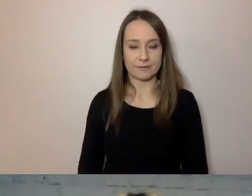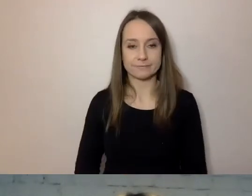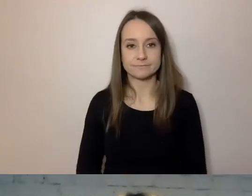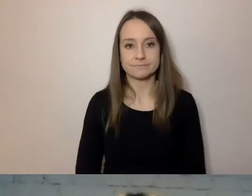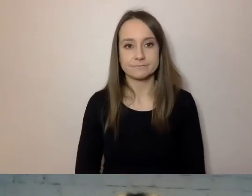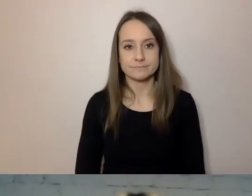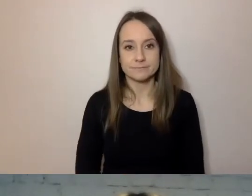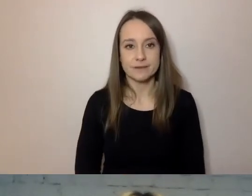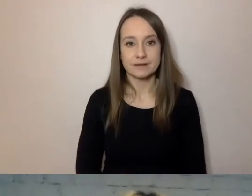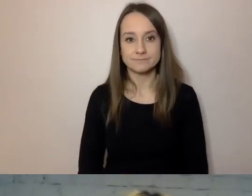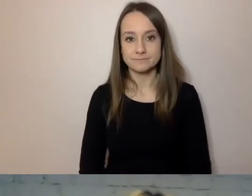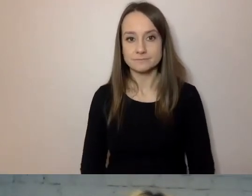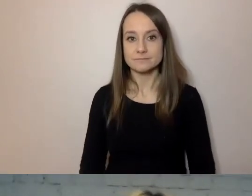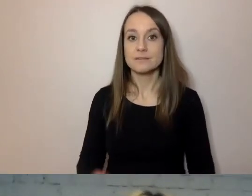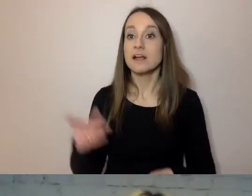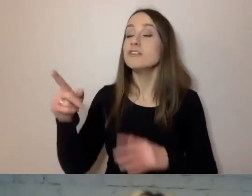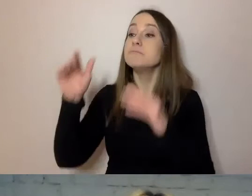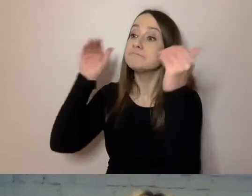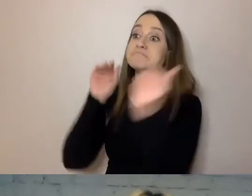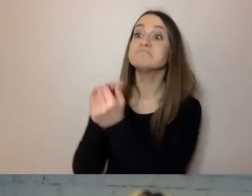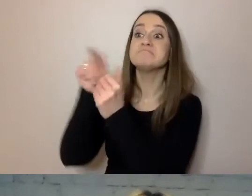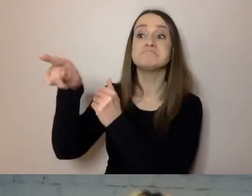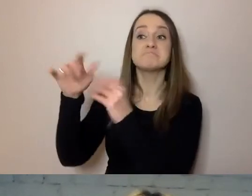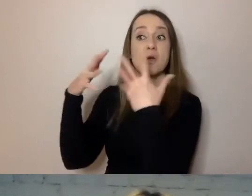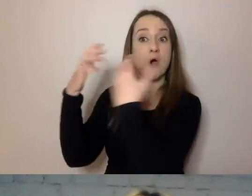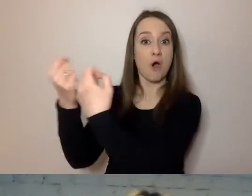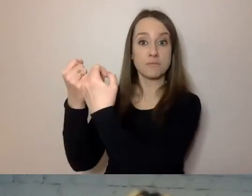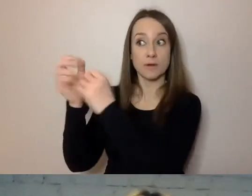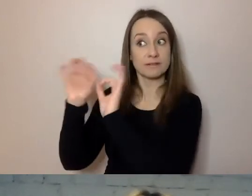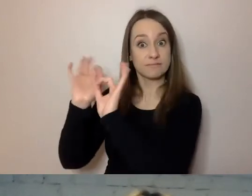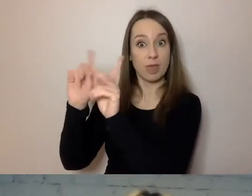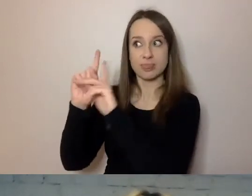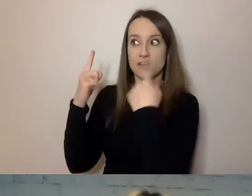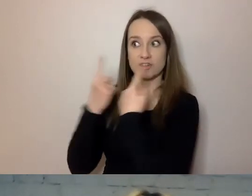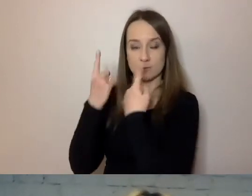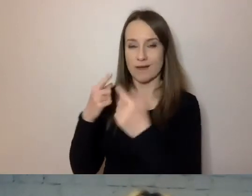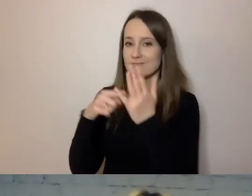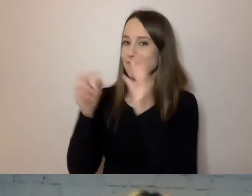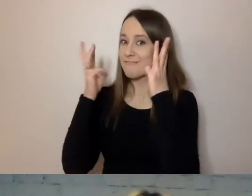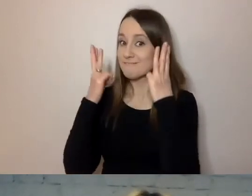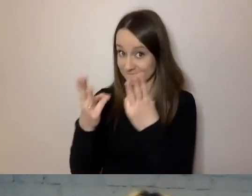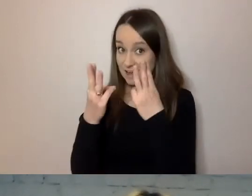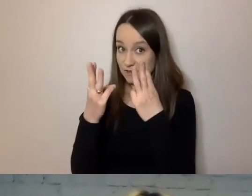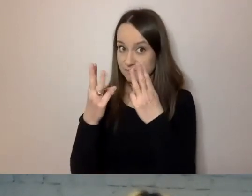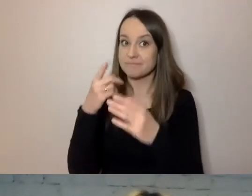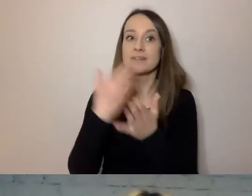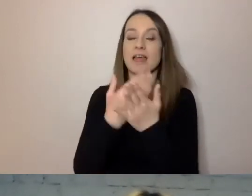Dostosuj przekaz do odbiorcy i sytuacji. To ważne, dlatego że gdy stosując prosty język,